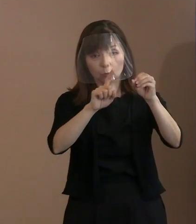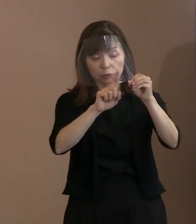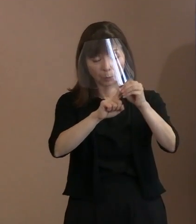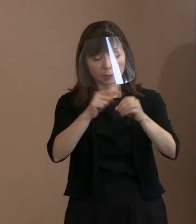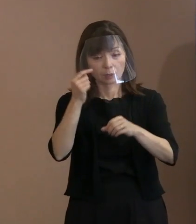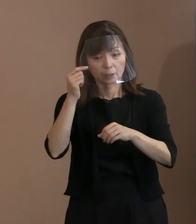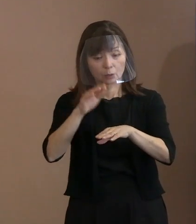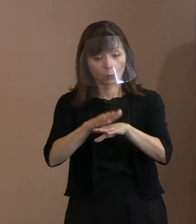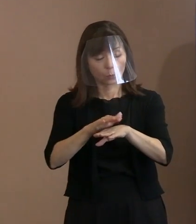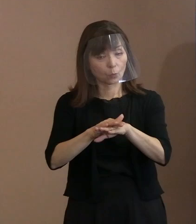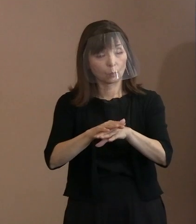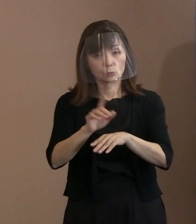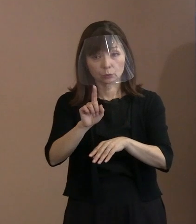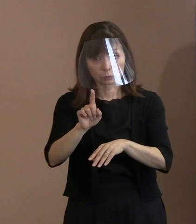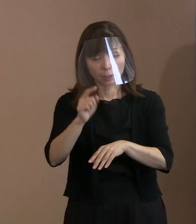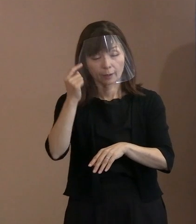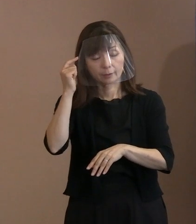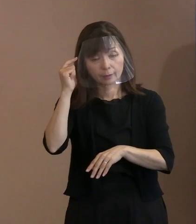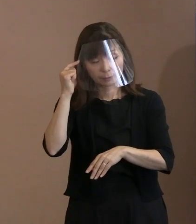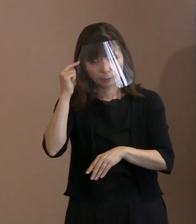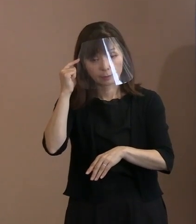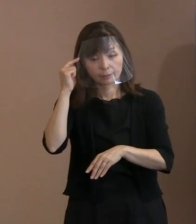ということを､もっと言葉を尽くして 書きたいぐらいですけどね｡